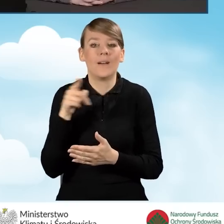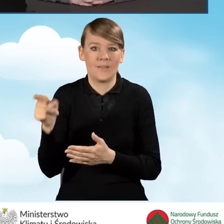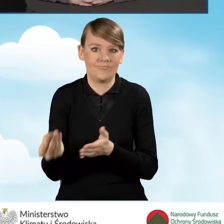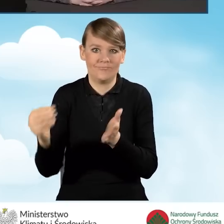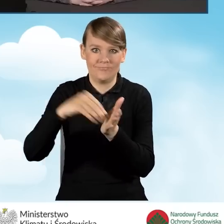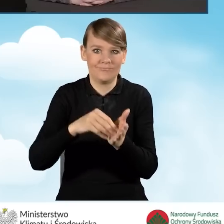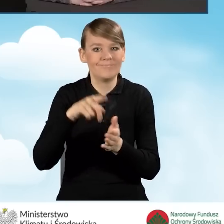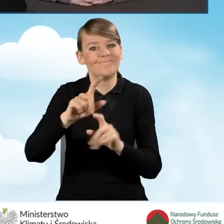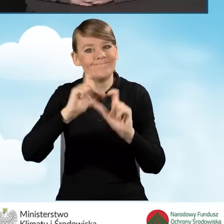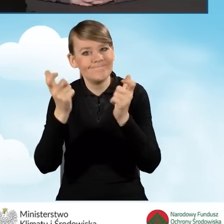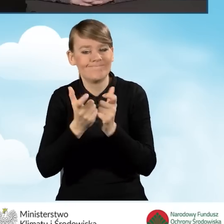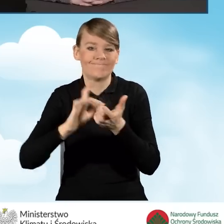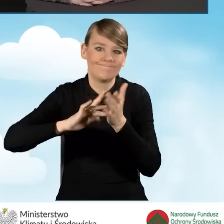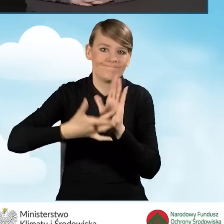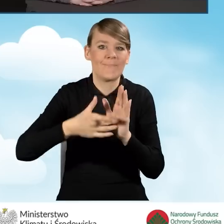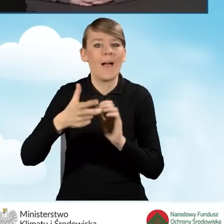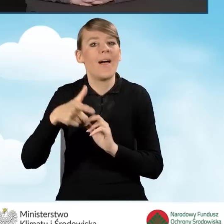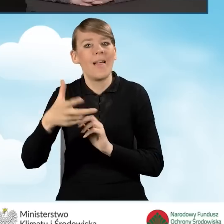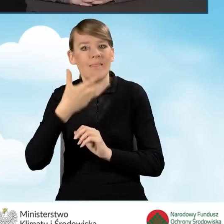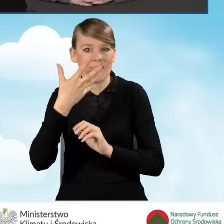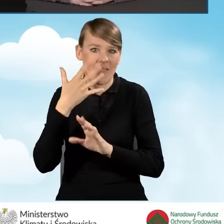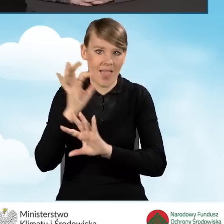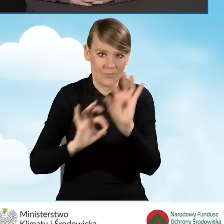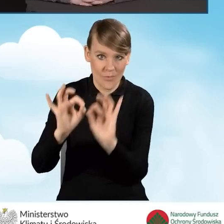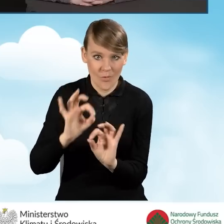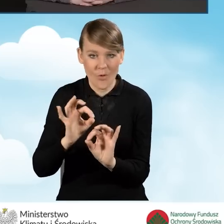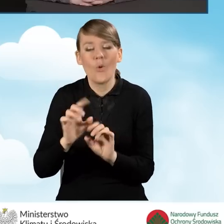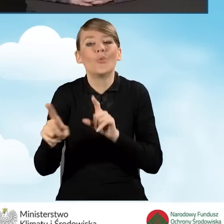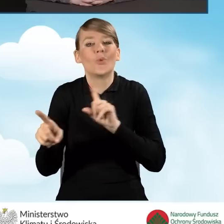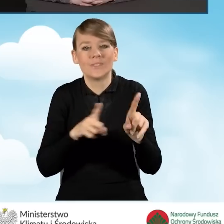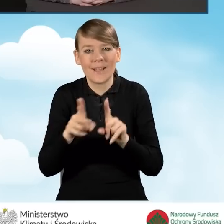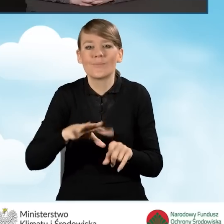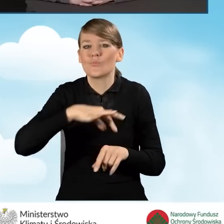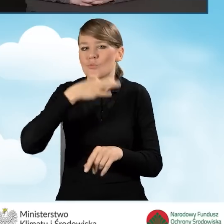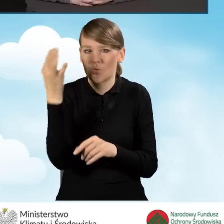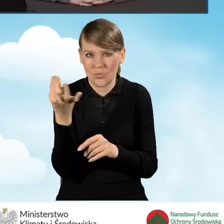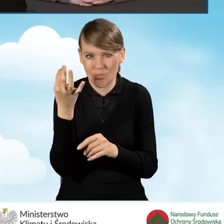co oznacza, że najbardziej opłaci się wykonać przedsięwzięcie,